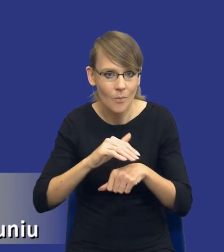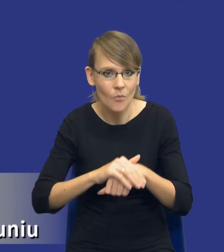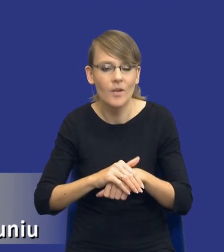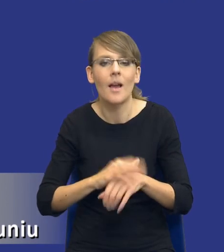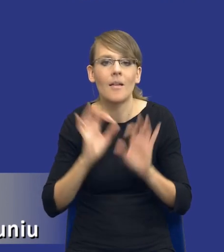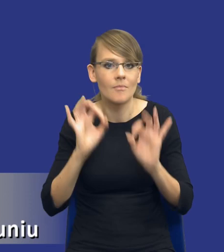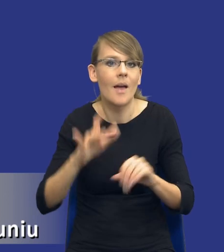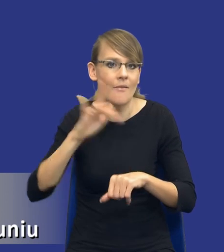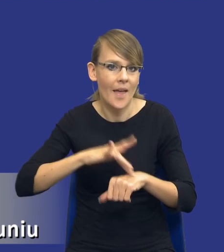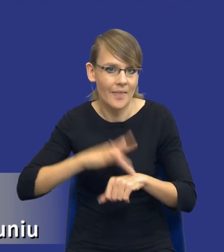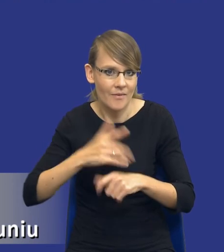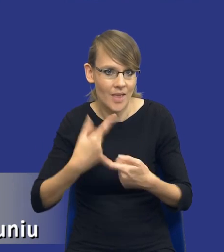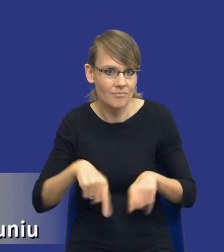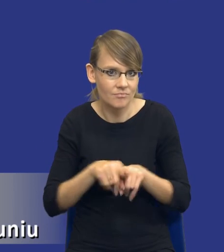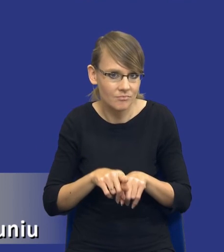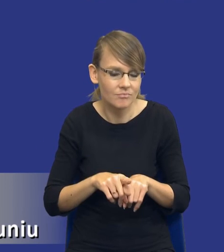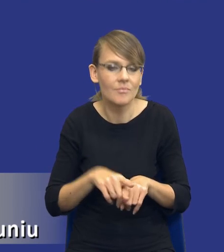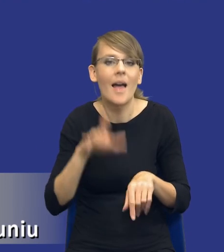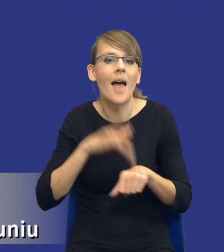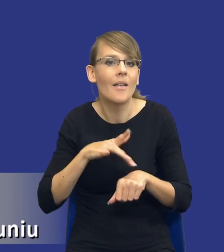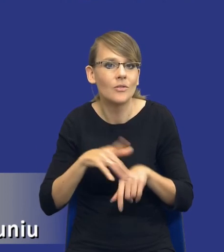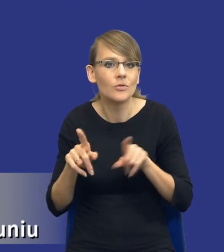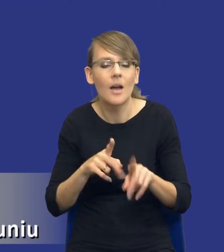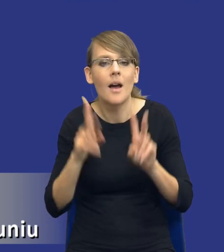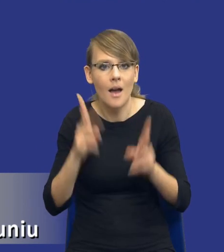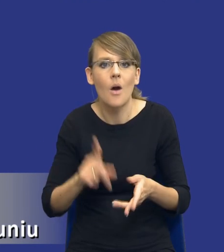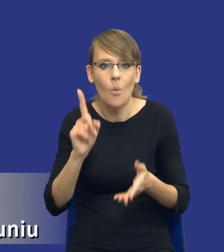efektywny w tym sensie że rzeczywiście zawrze umowę z najlepszym wykonawcą,